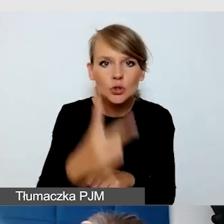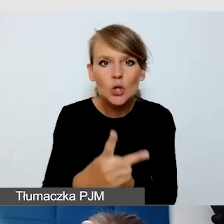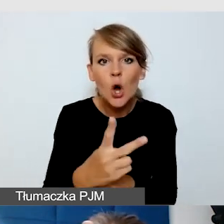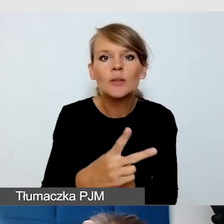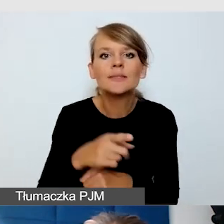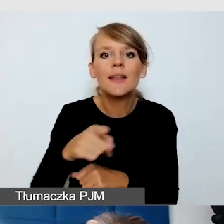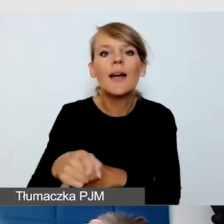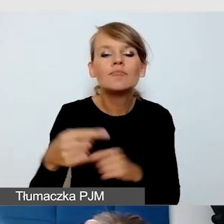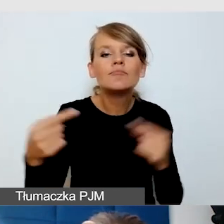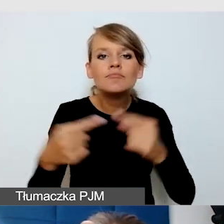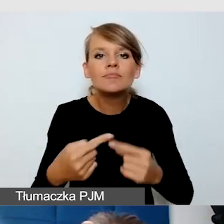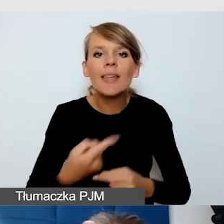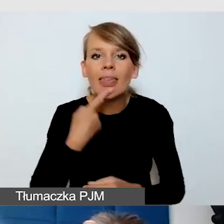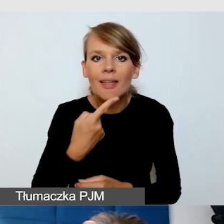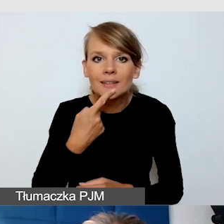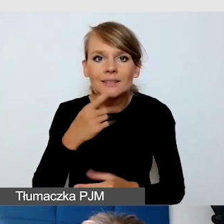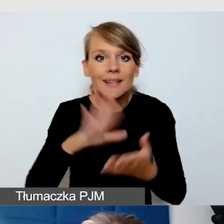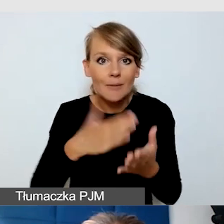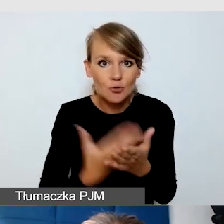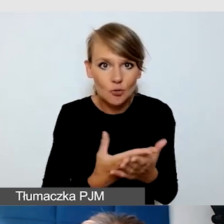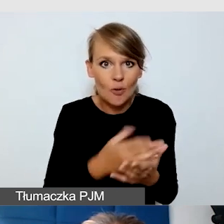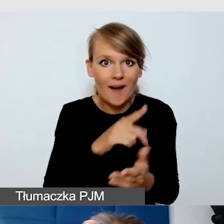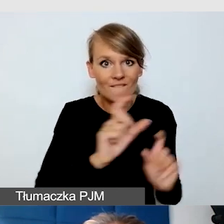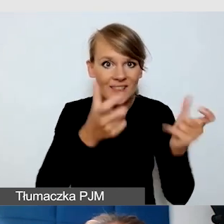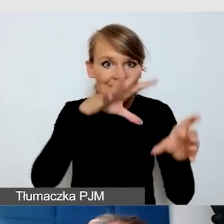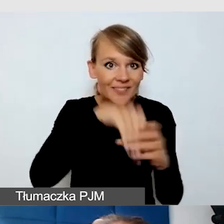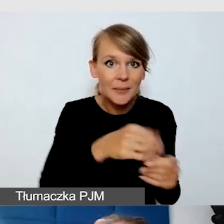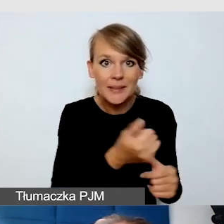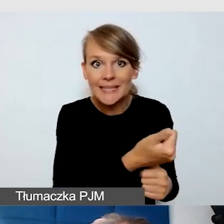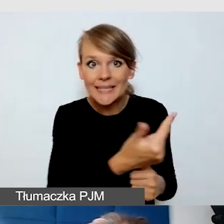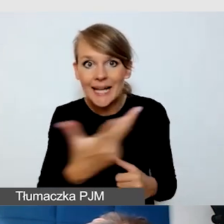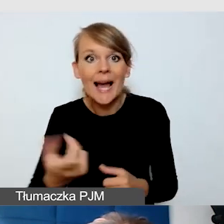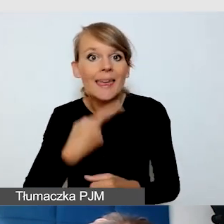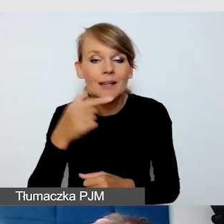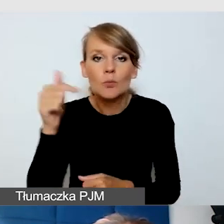jeżeli mamy wielojęzyczne wydarzenia. Powinni widzieć.